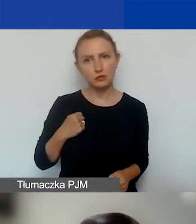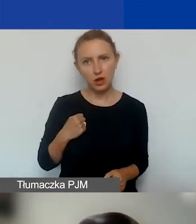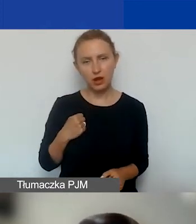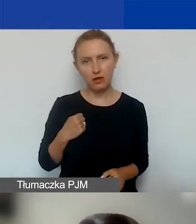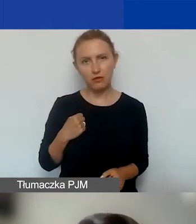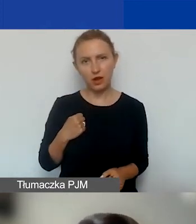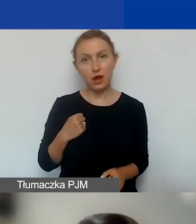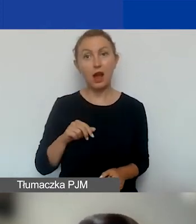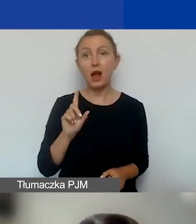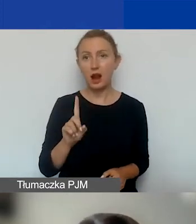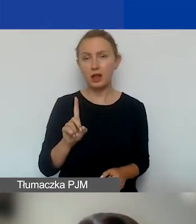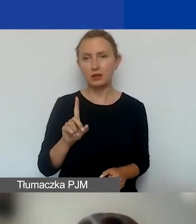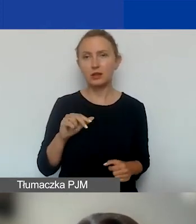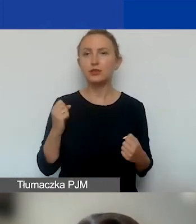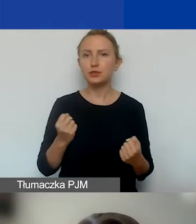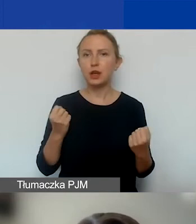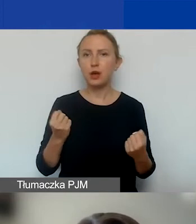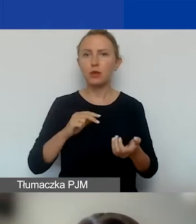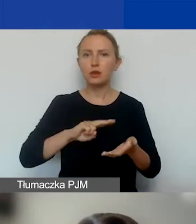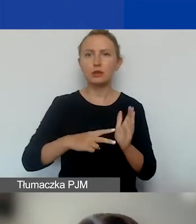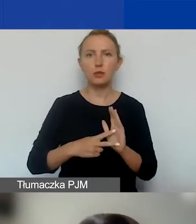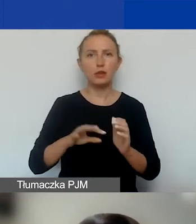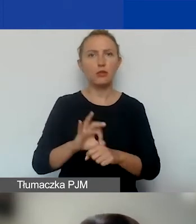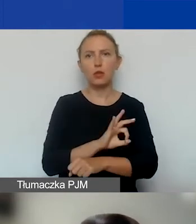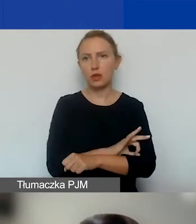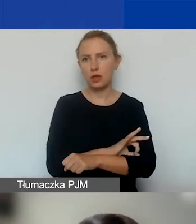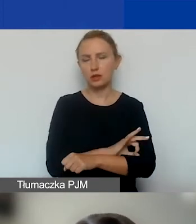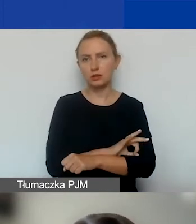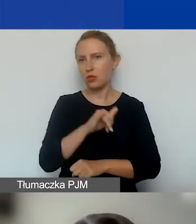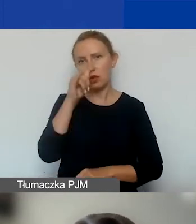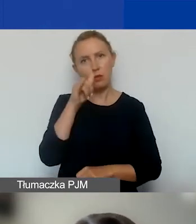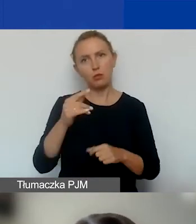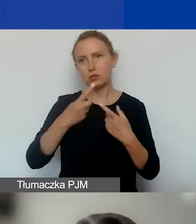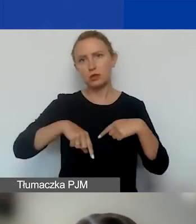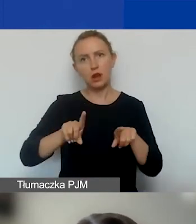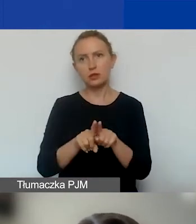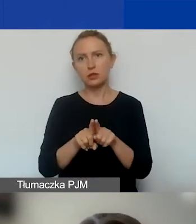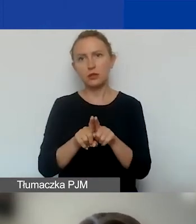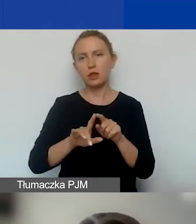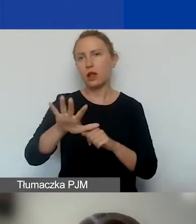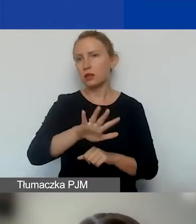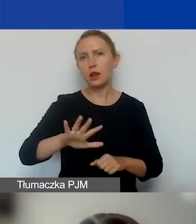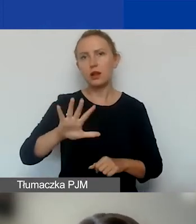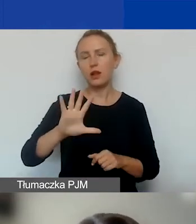Ale działania przewidziane w projekcie nie mogą być realizowane na terenie m.st. Warszawy